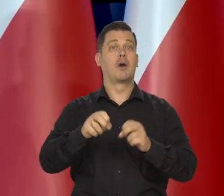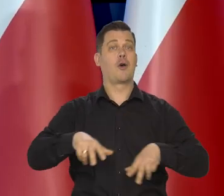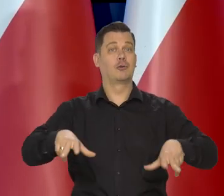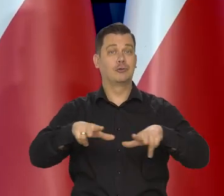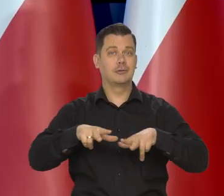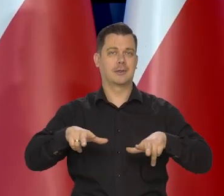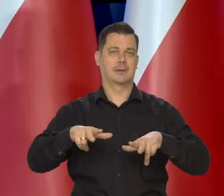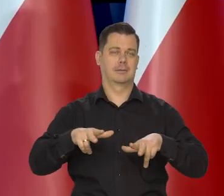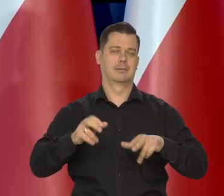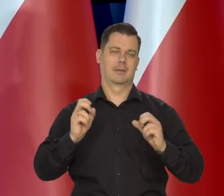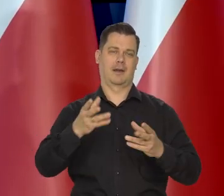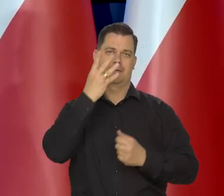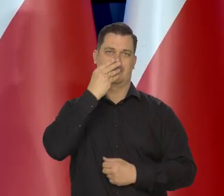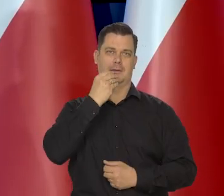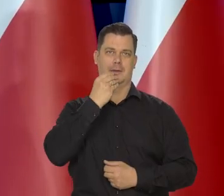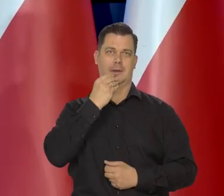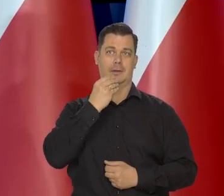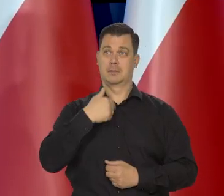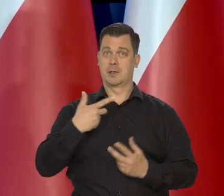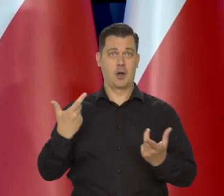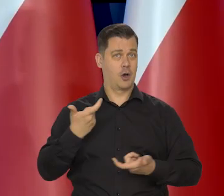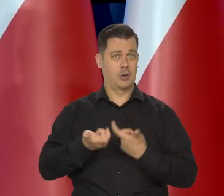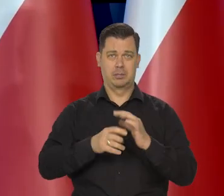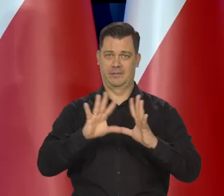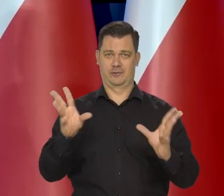potem są nasze rodziny, przecież, dla których wszystko zrobimy.